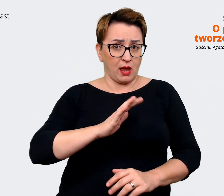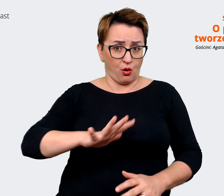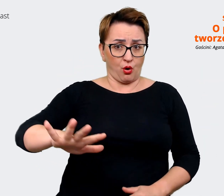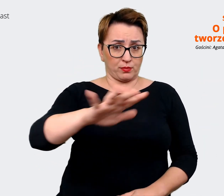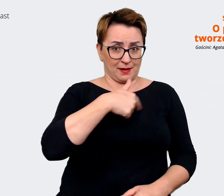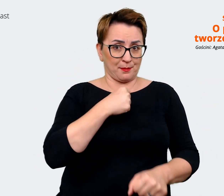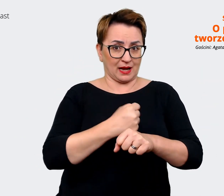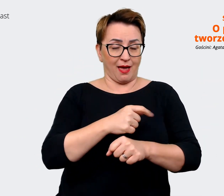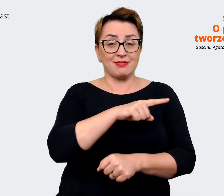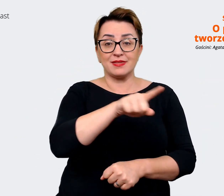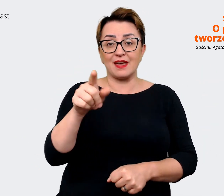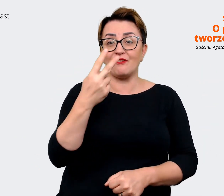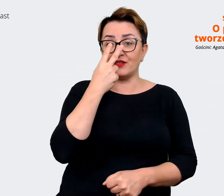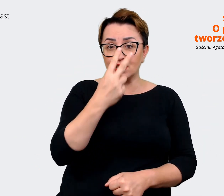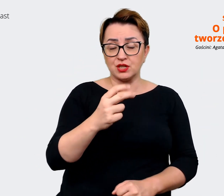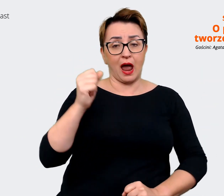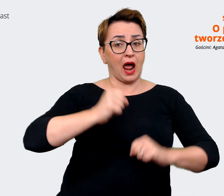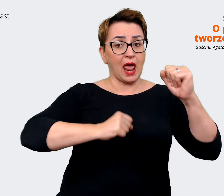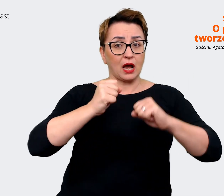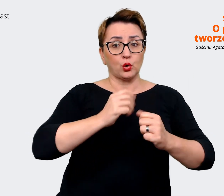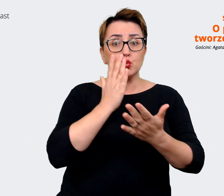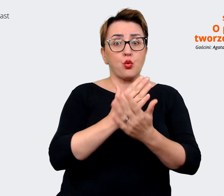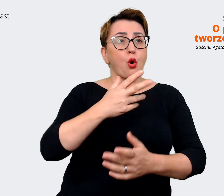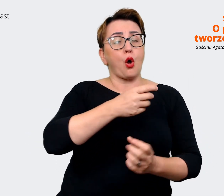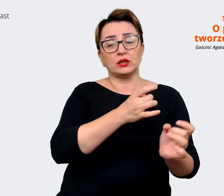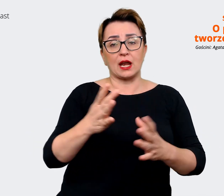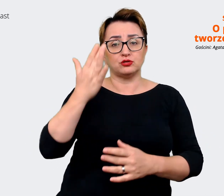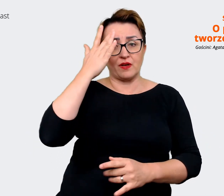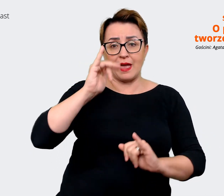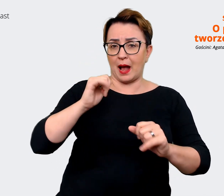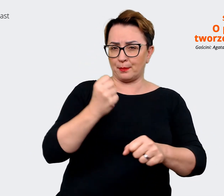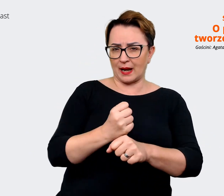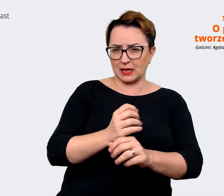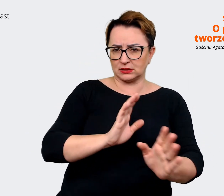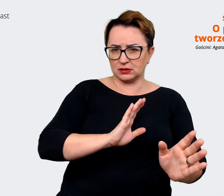że wiesz, jakiego rodzaju pracę możesz tu podjąć. Naszym zadaniem jest również